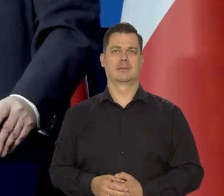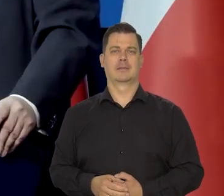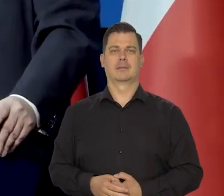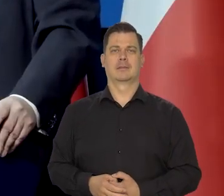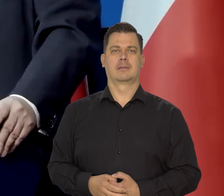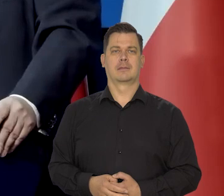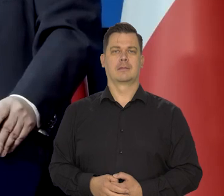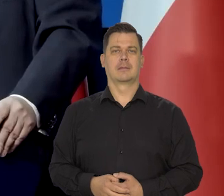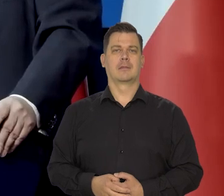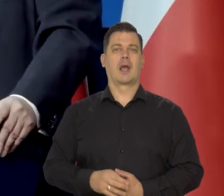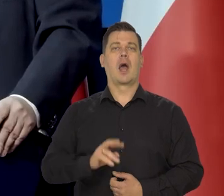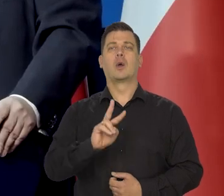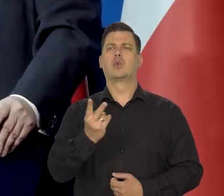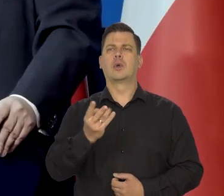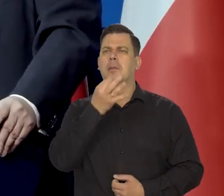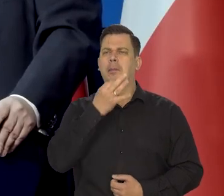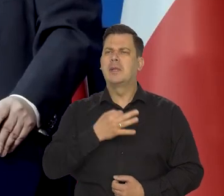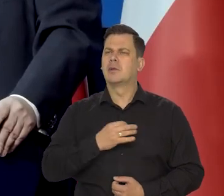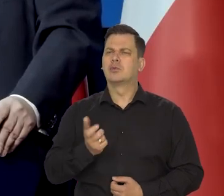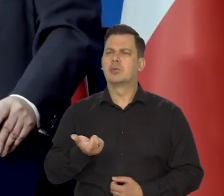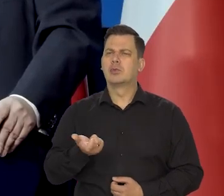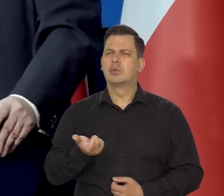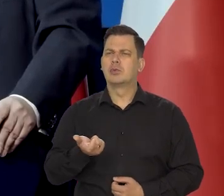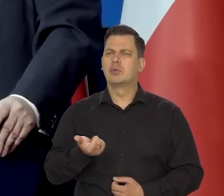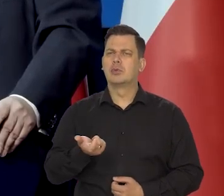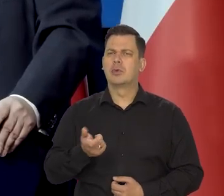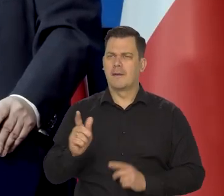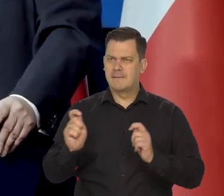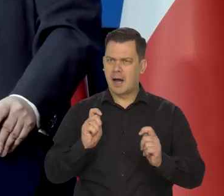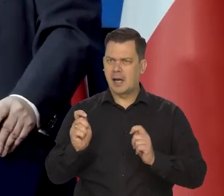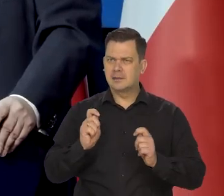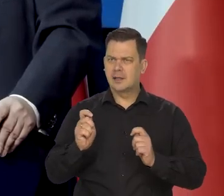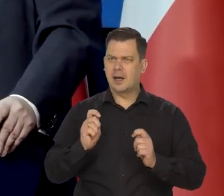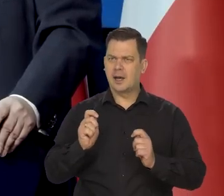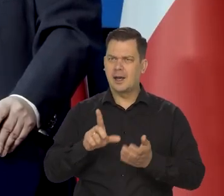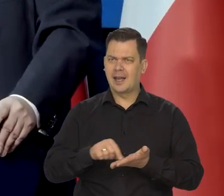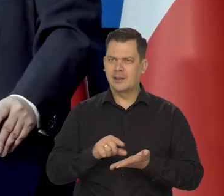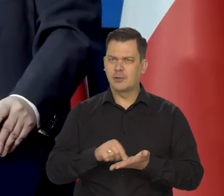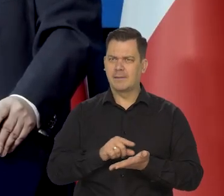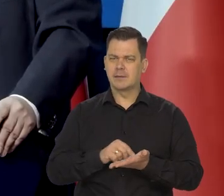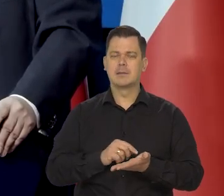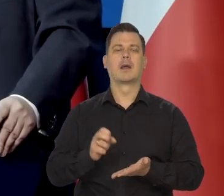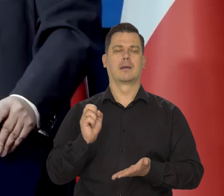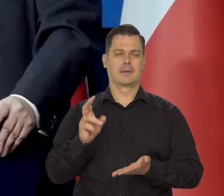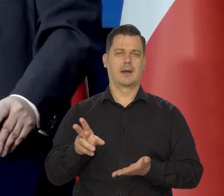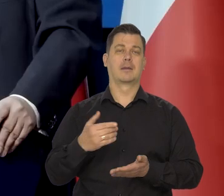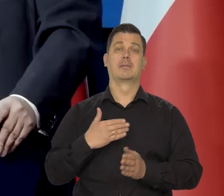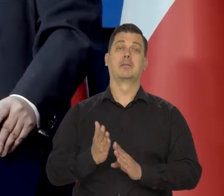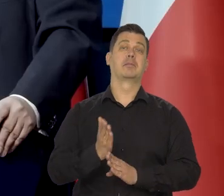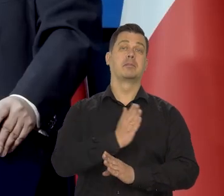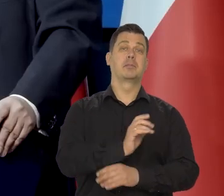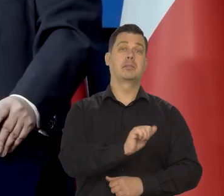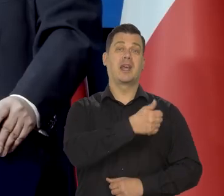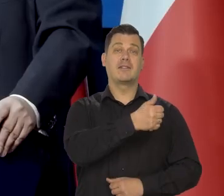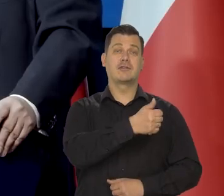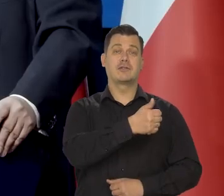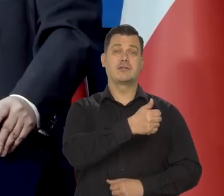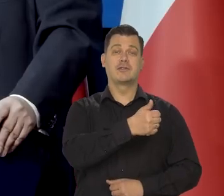I drugie pytanie było o wakacje kredytowe. No my przy pierwszych tych wakacjach kredytowych powiedzieliśmy tylko taką uwagę,